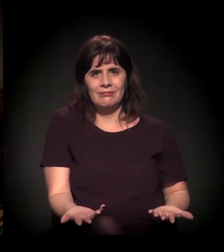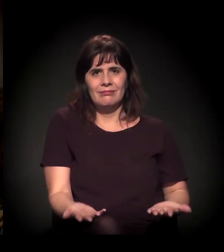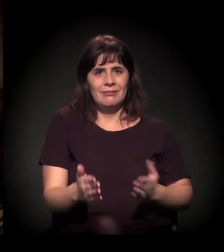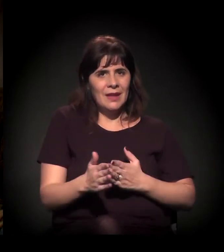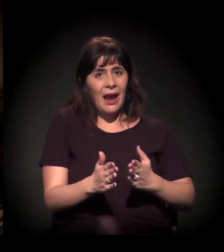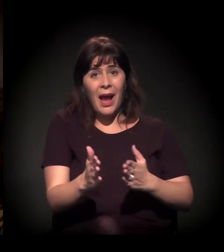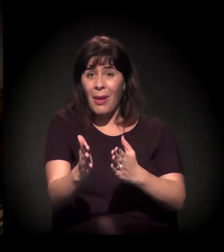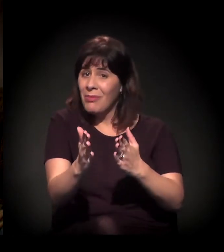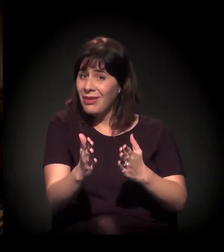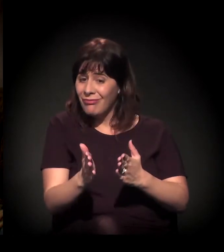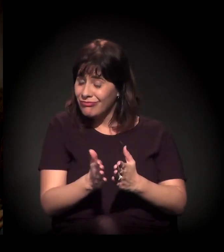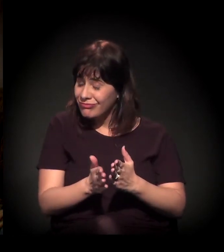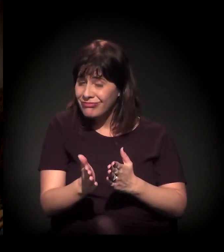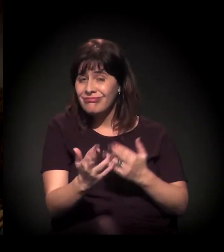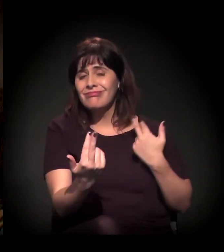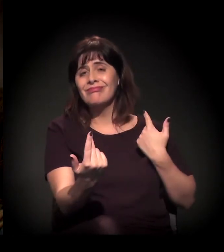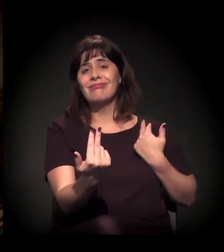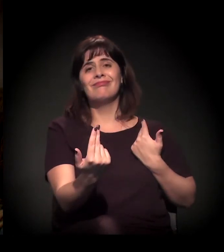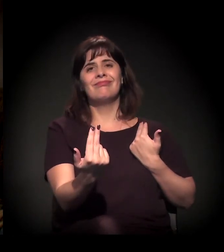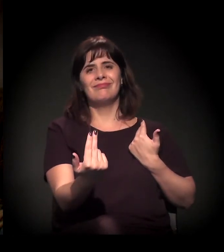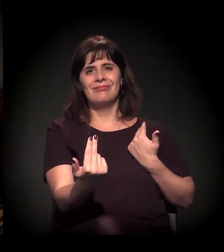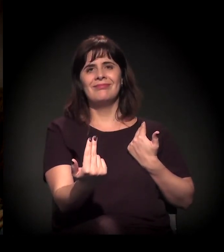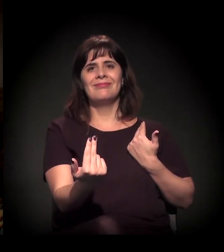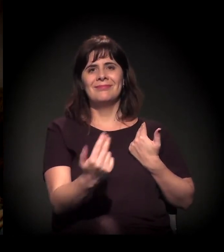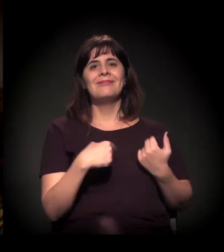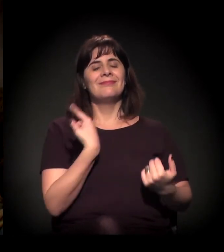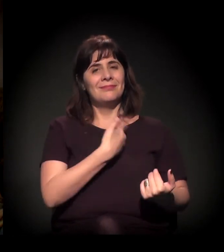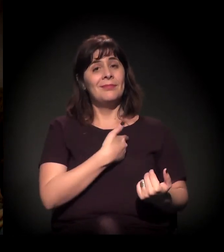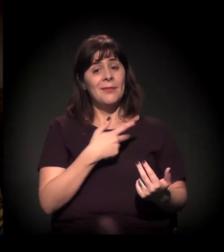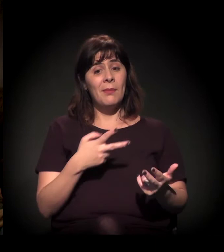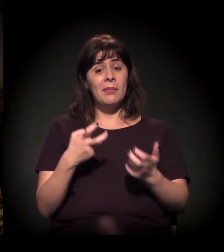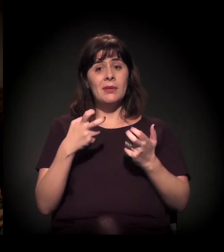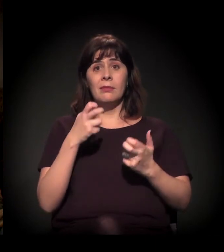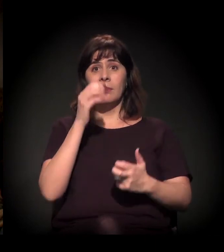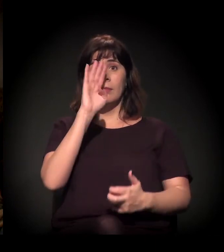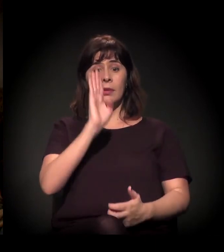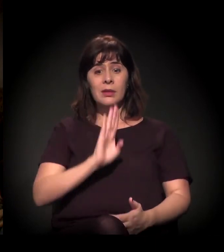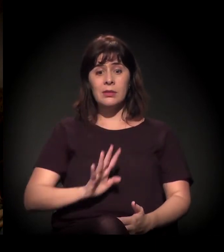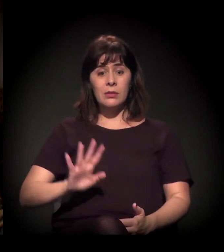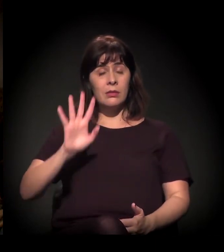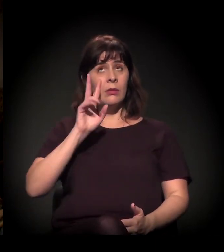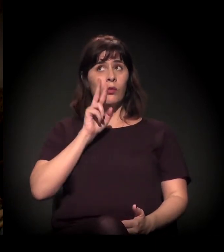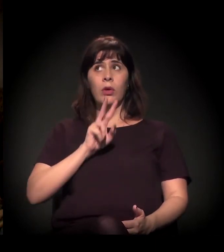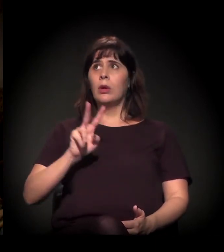E o que nós estamos vendo no Brasil é algo... Eu nunca imaginei ver.